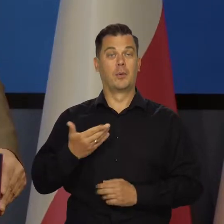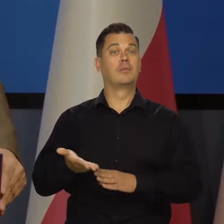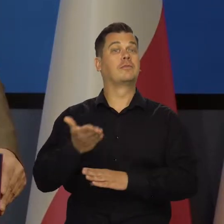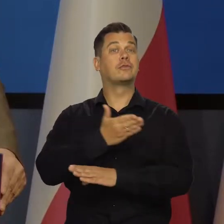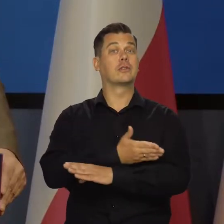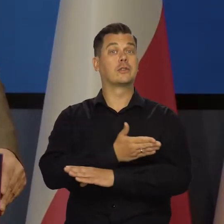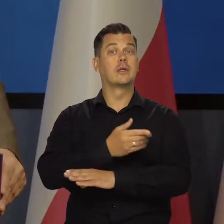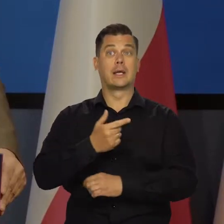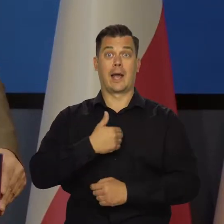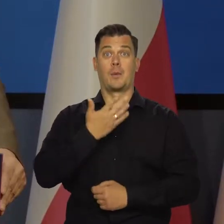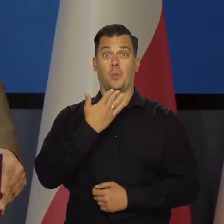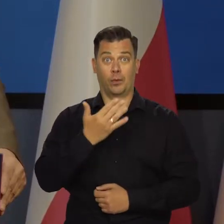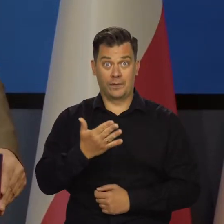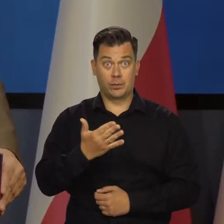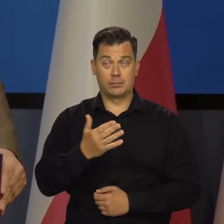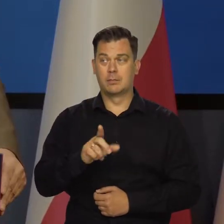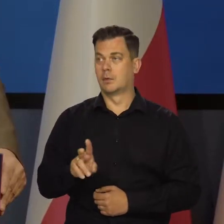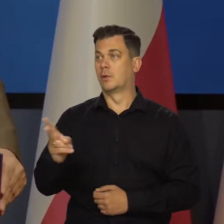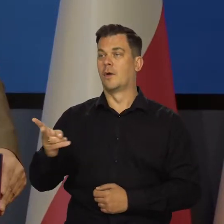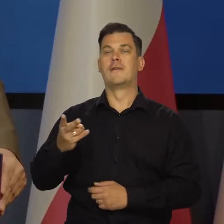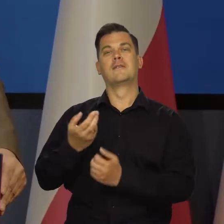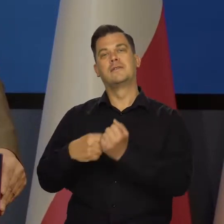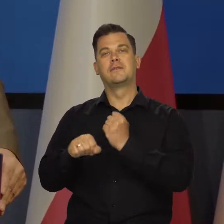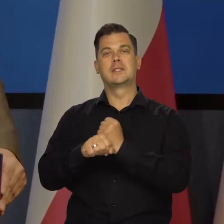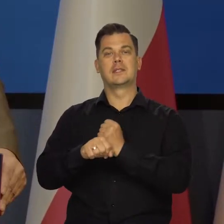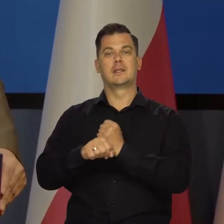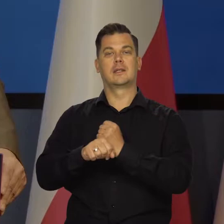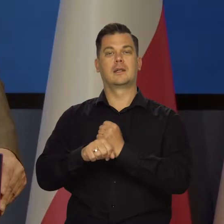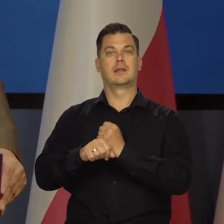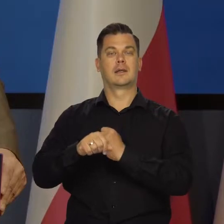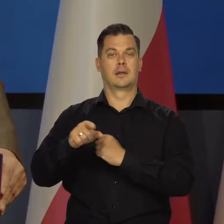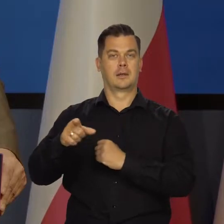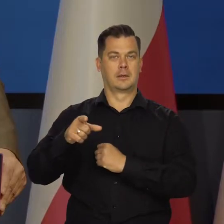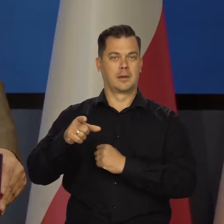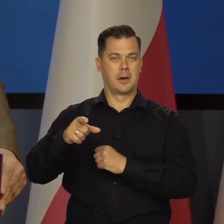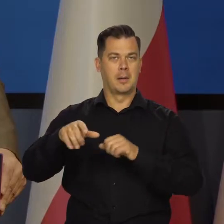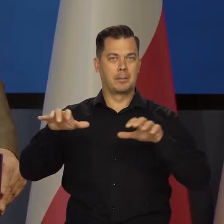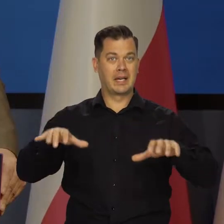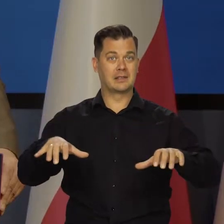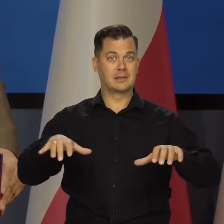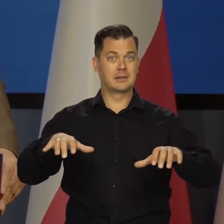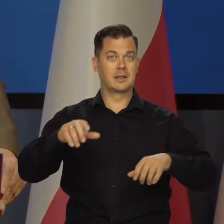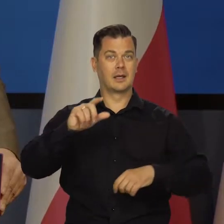Bo poprzednio to było tak, że to mówiłem ja, to mówiła prezes w telewizji.